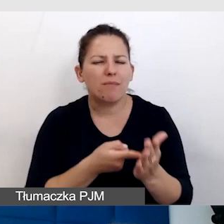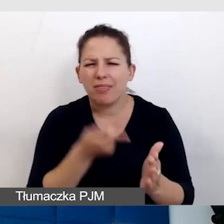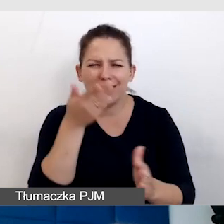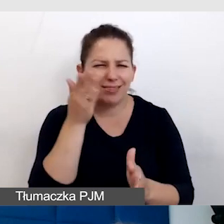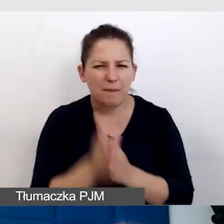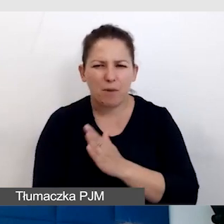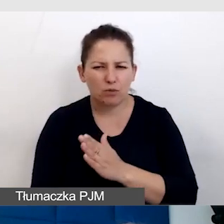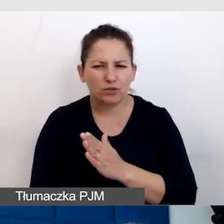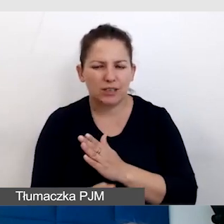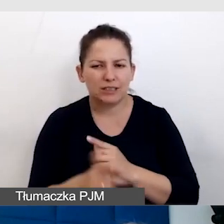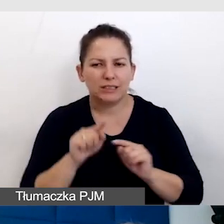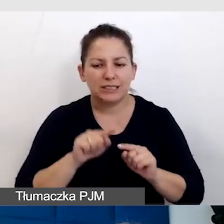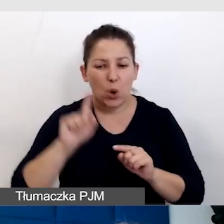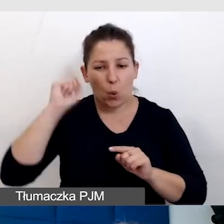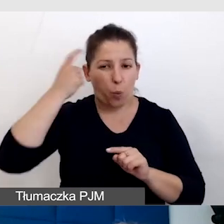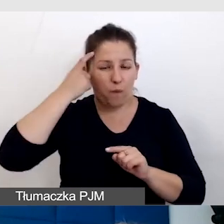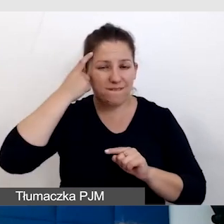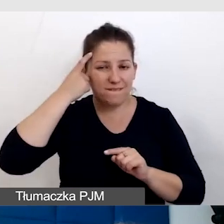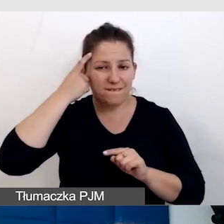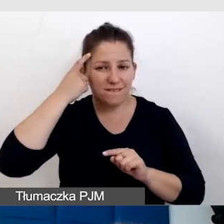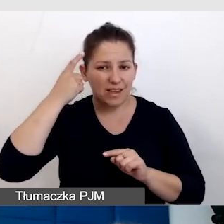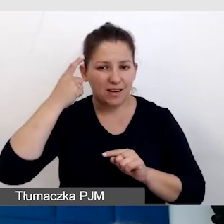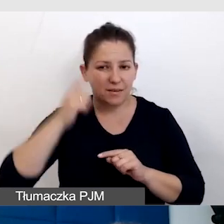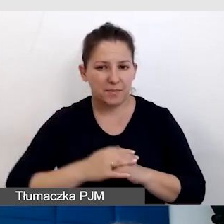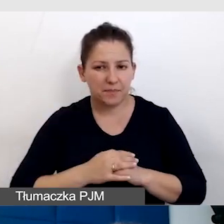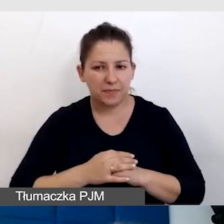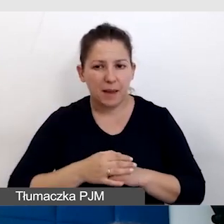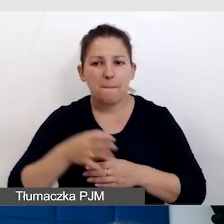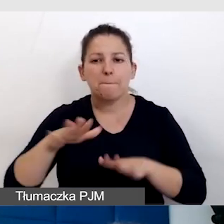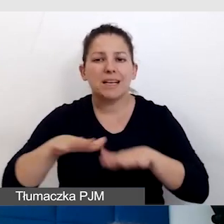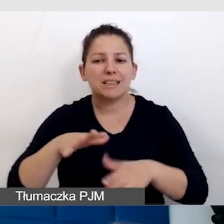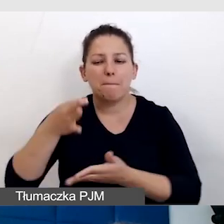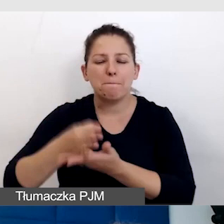z miejsc parkingowych dla osób z niepełnosprawnością,